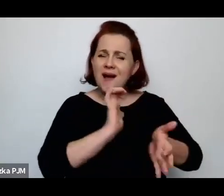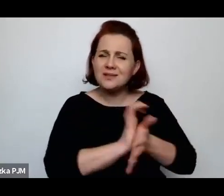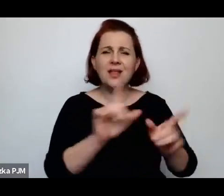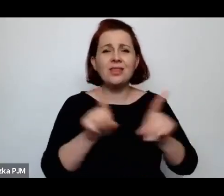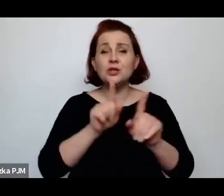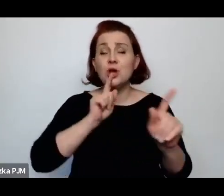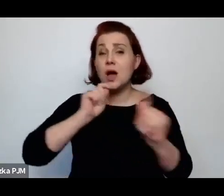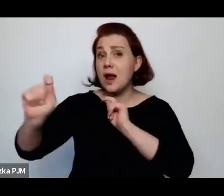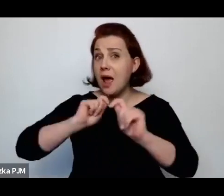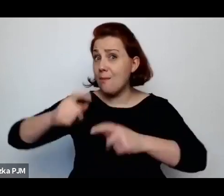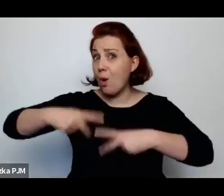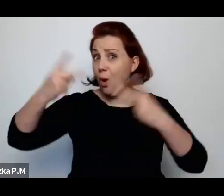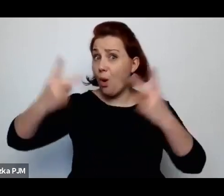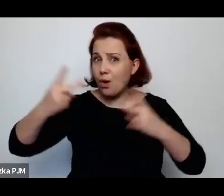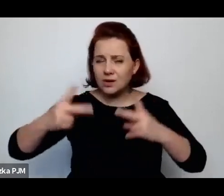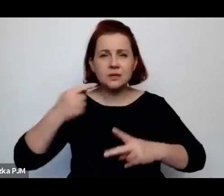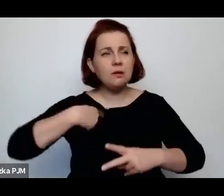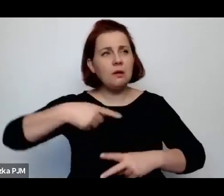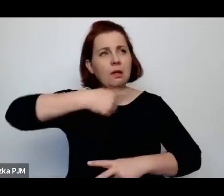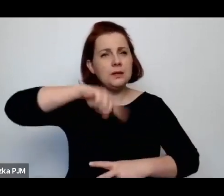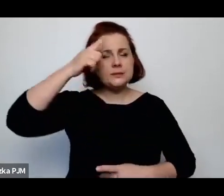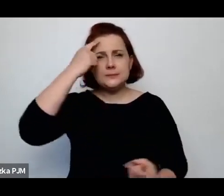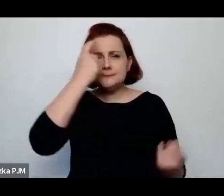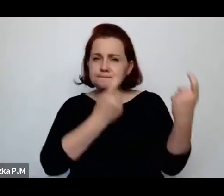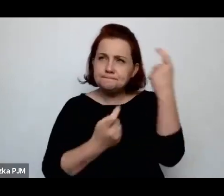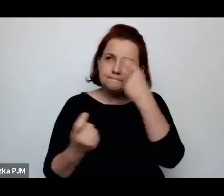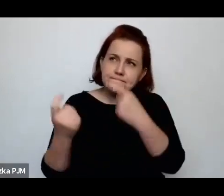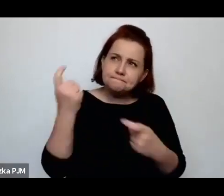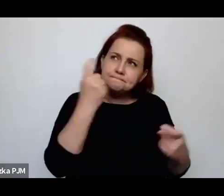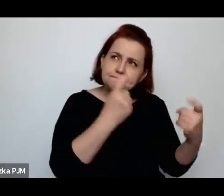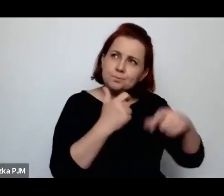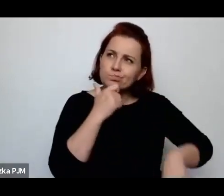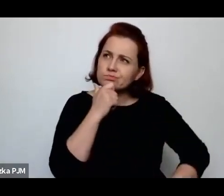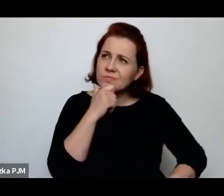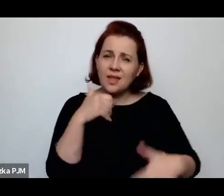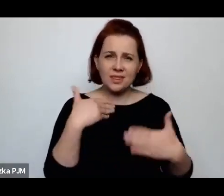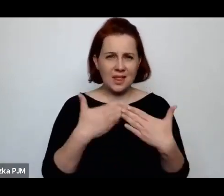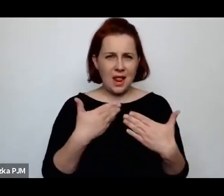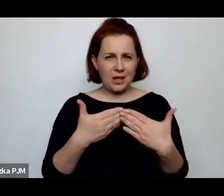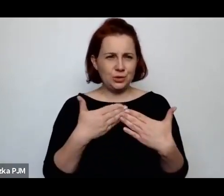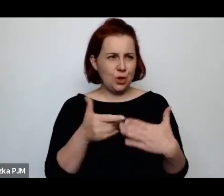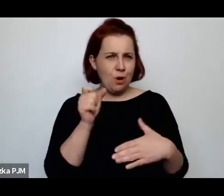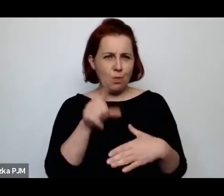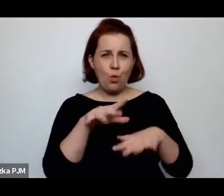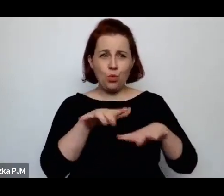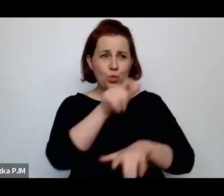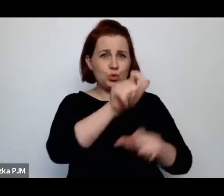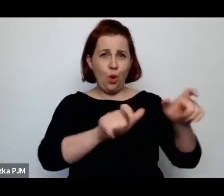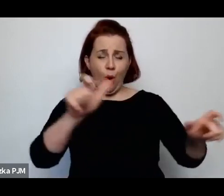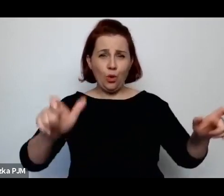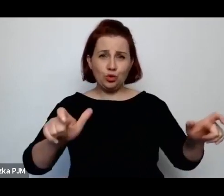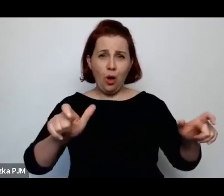to w ogóle zastanowiło mnie w pewnym momencie dlaczego tyle reporterów pisze o rzeźni